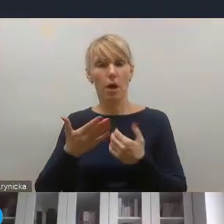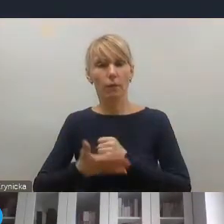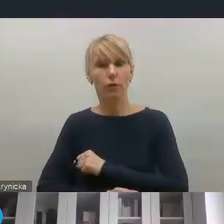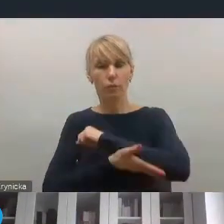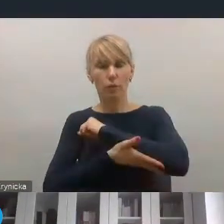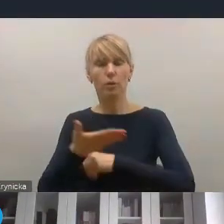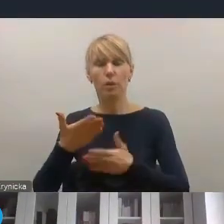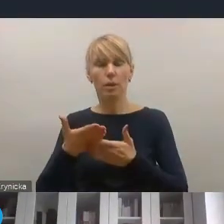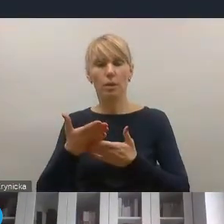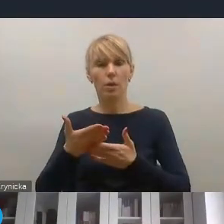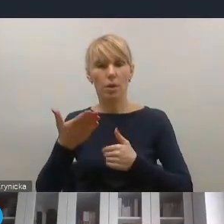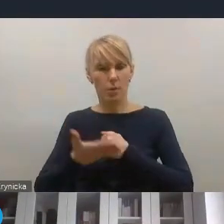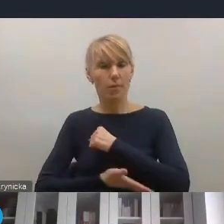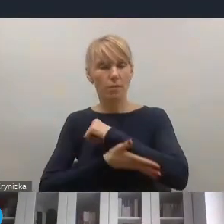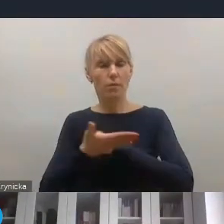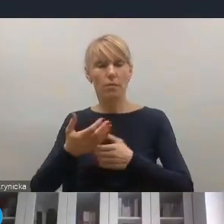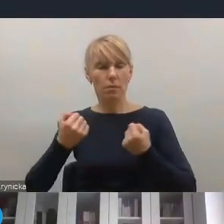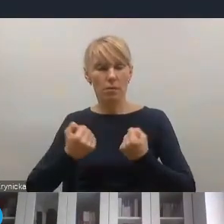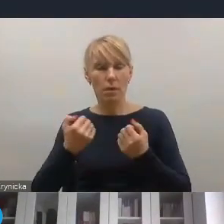też wśród kluczowych wyzwań i kluczowych projektów,